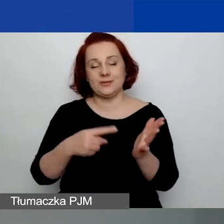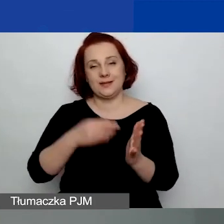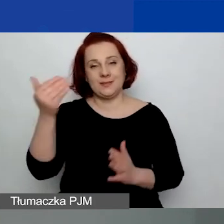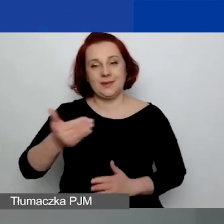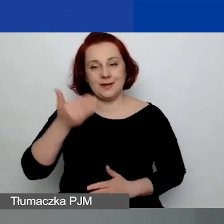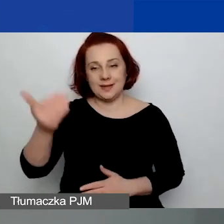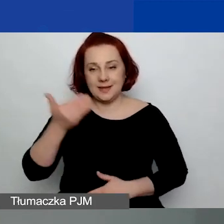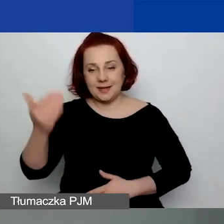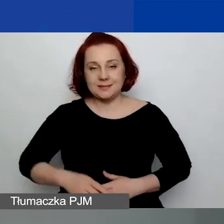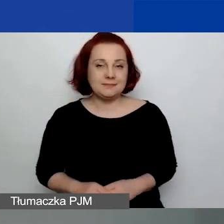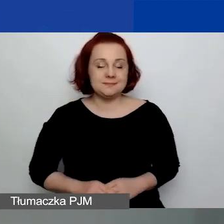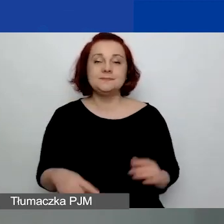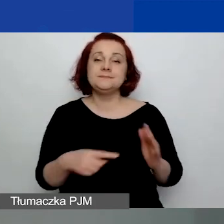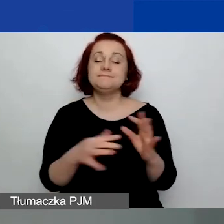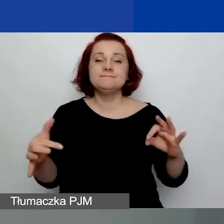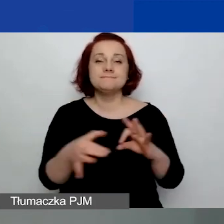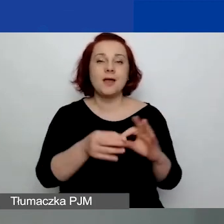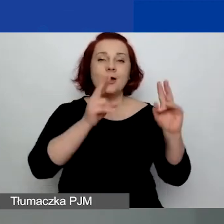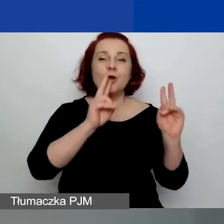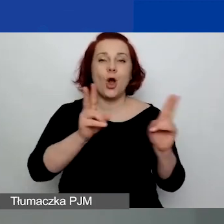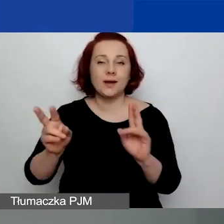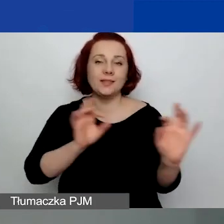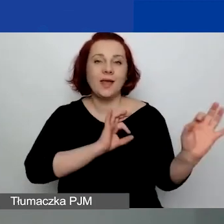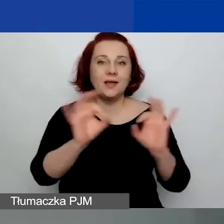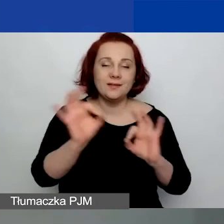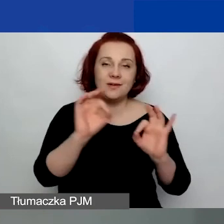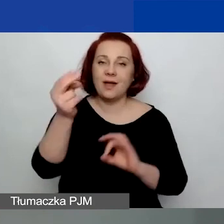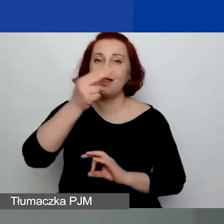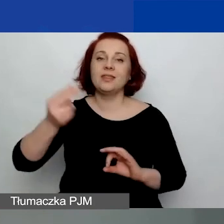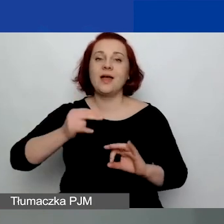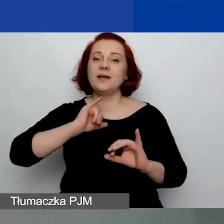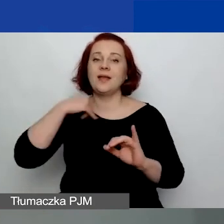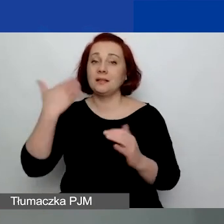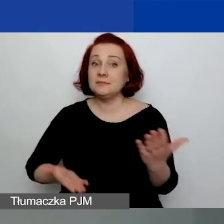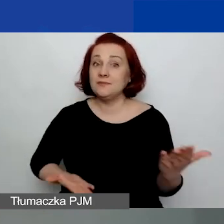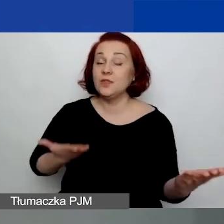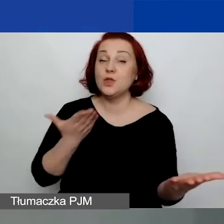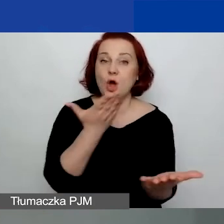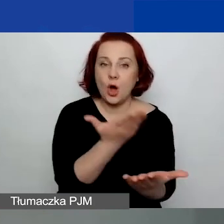Poświęcona już konkretnym informacjom na temat składania wniosku przez generator wniosków.